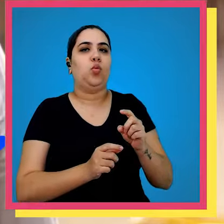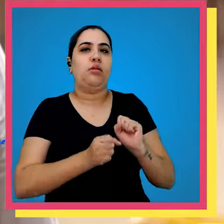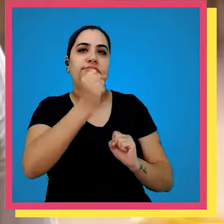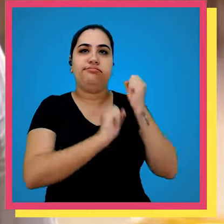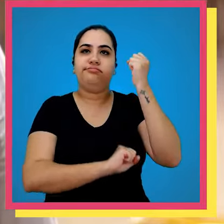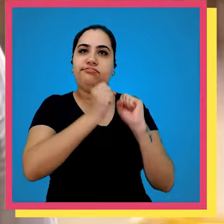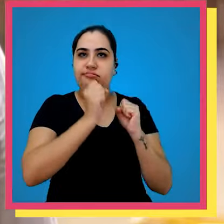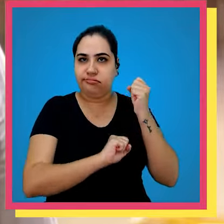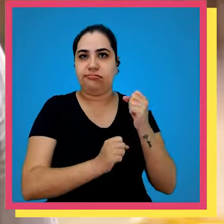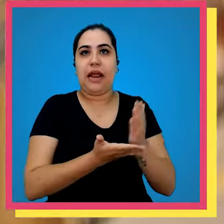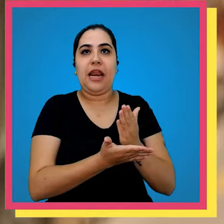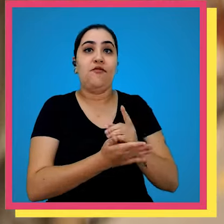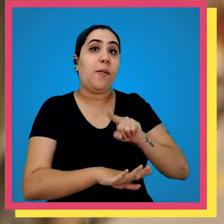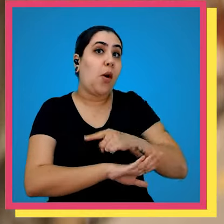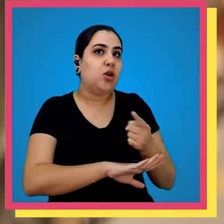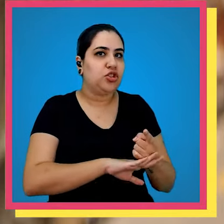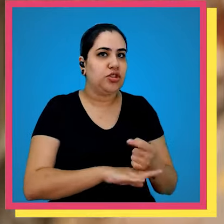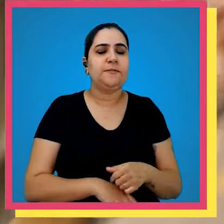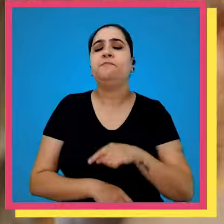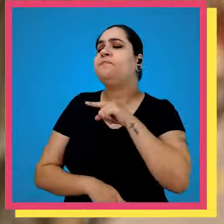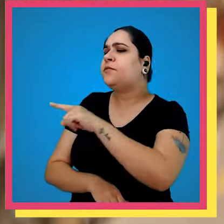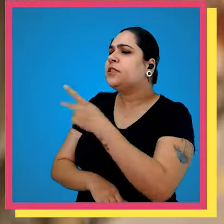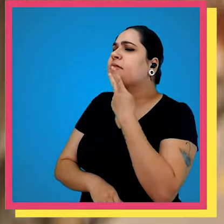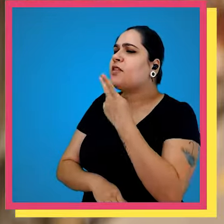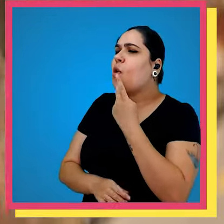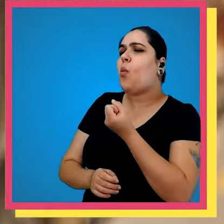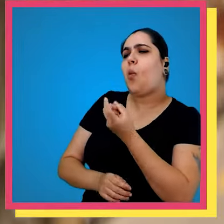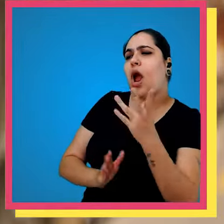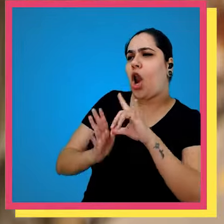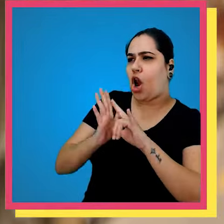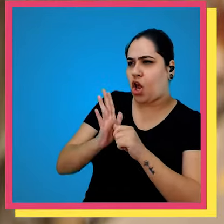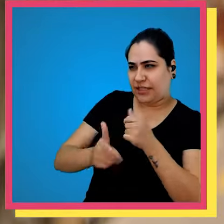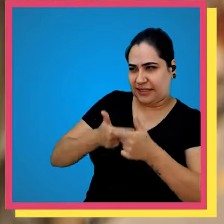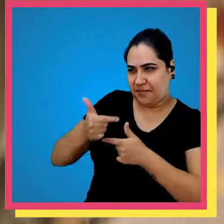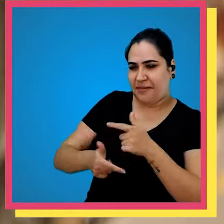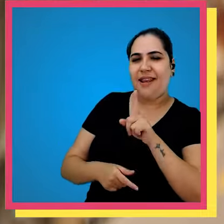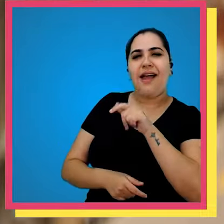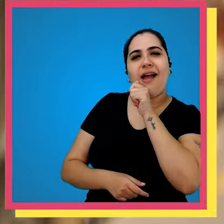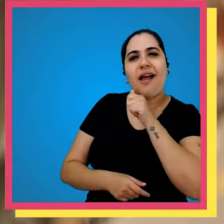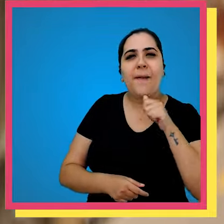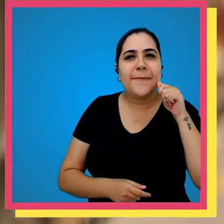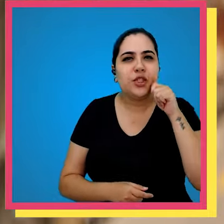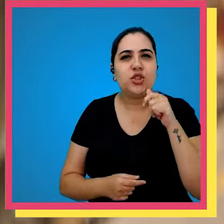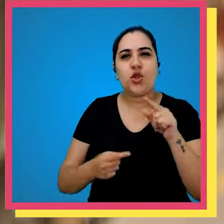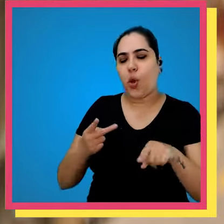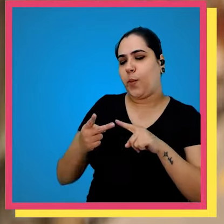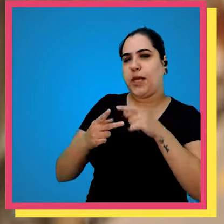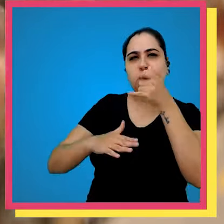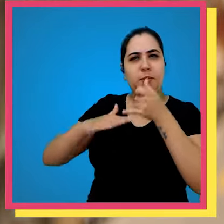mil exemplares por dia você tinha comentado que algumas com quais a gente trabalha são a Amazon